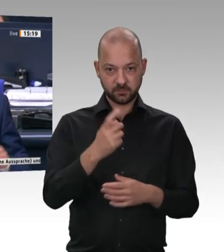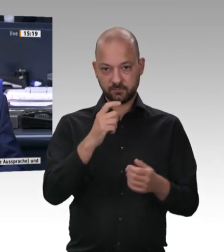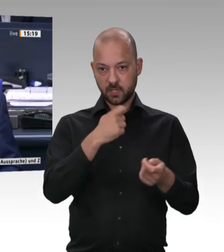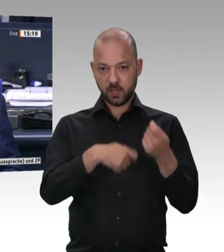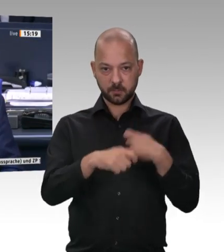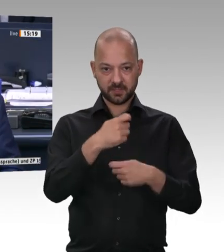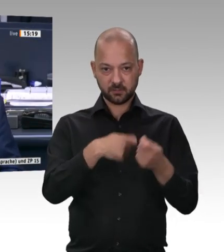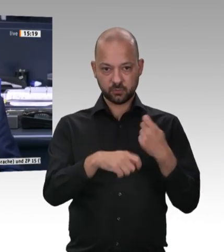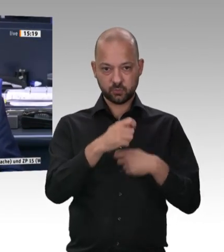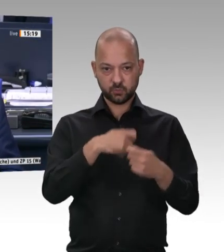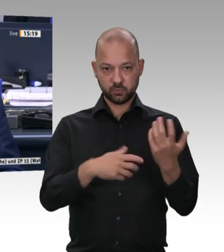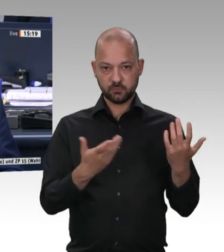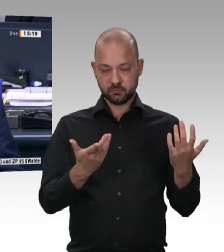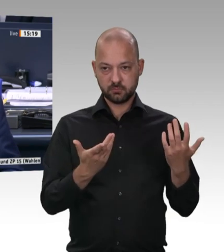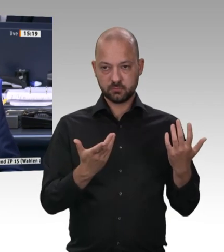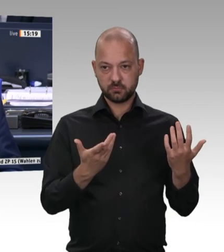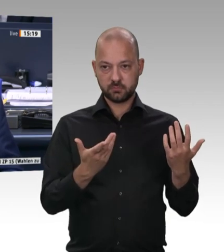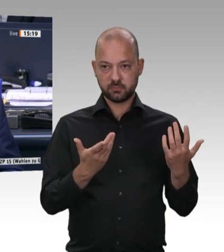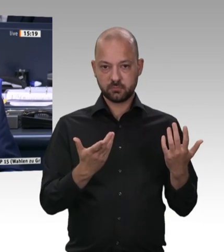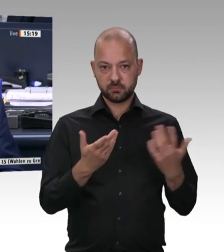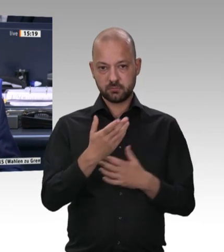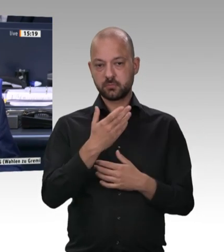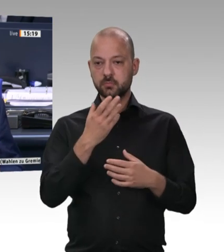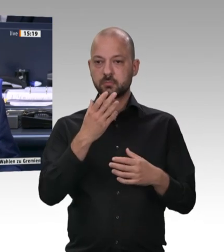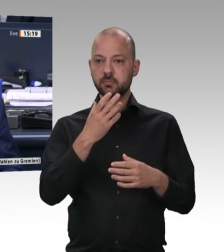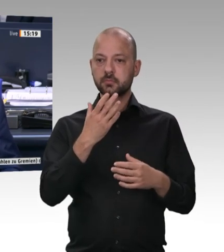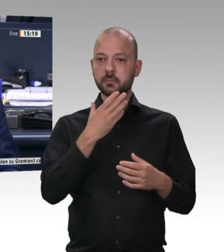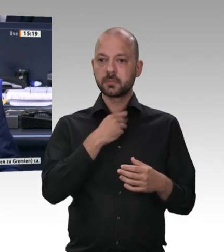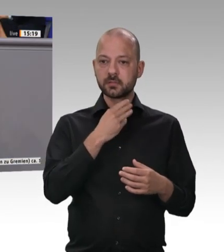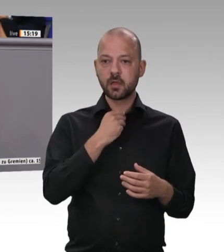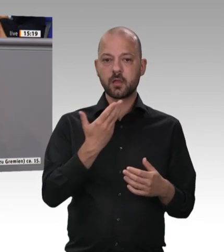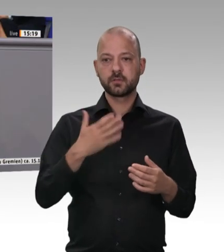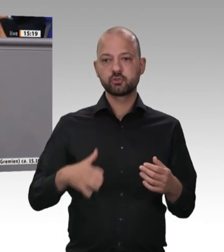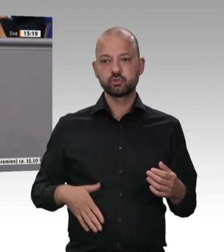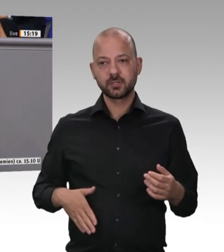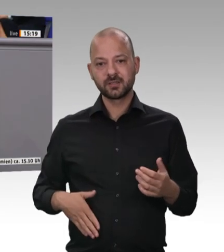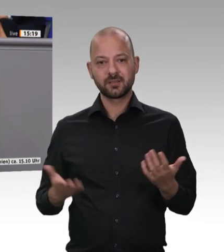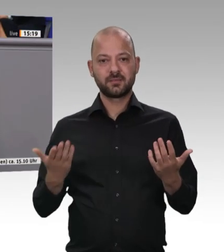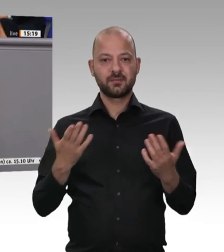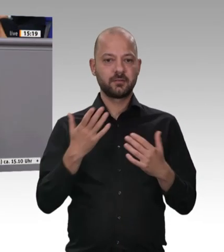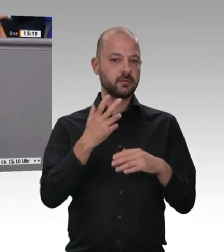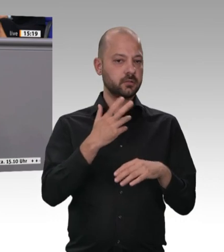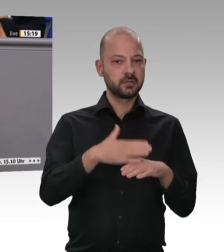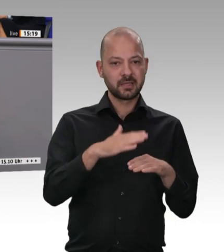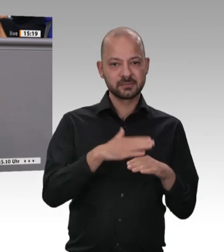Diese Tradition ist aber seit den 90er-Jahren immer mehr verschwunden.